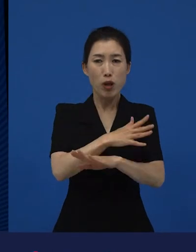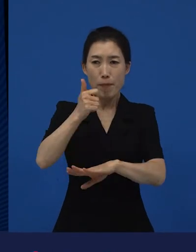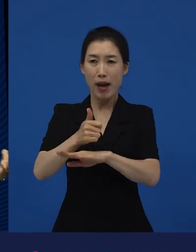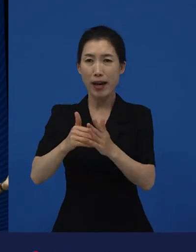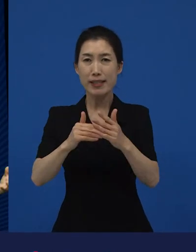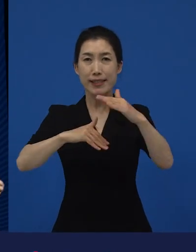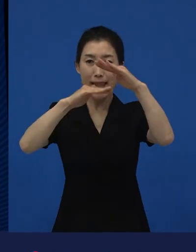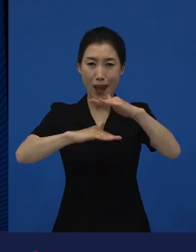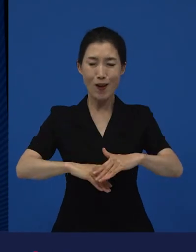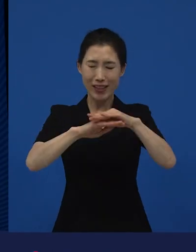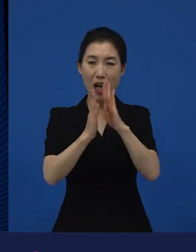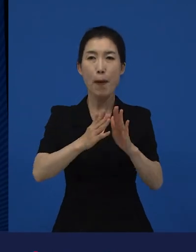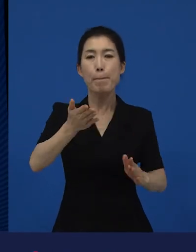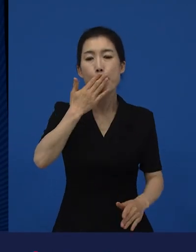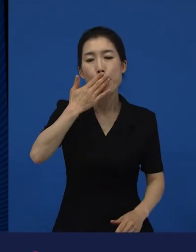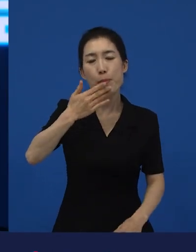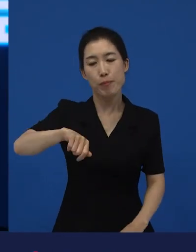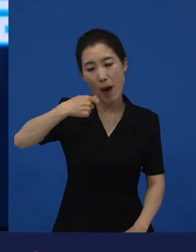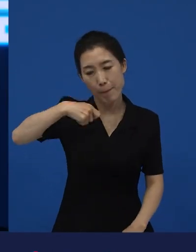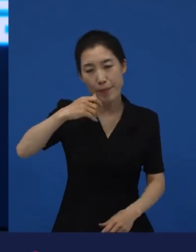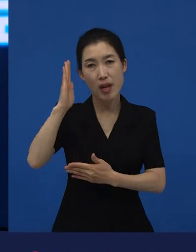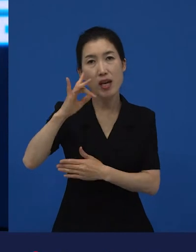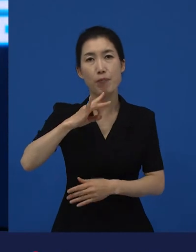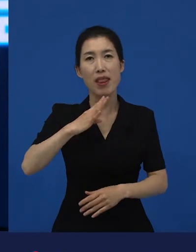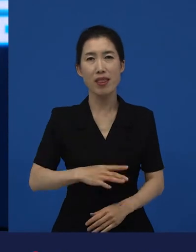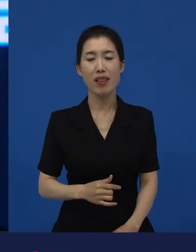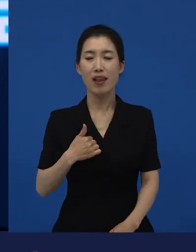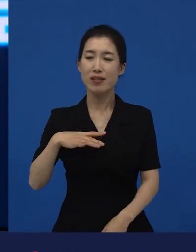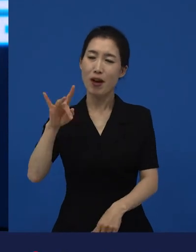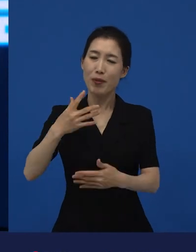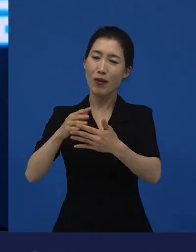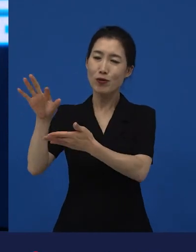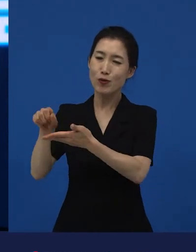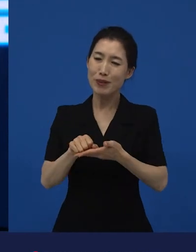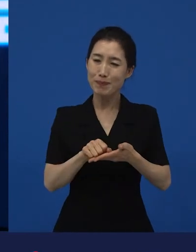밥을 먹는데 저희가 이 영화를 수입할 때 고민을 많이 했습니다. 뭐냐면